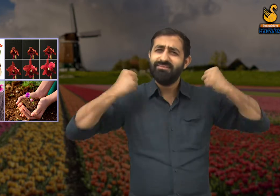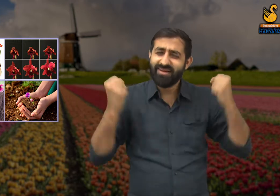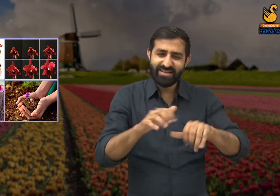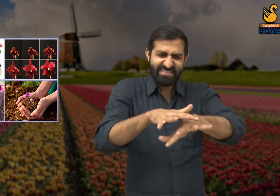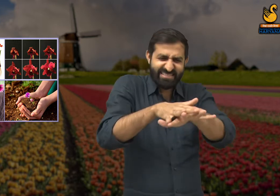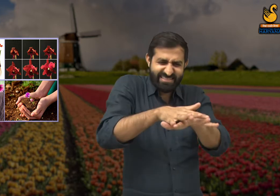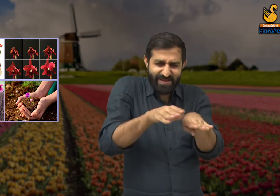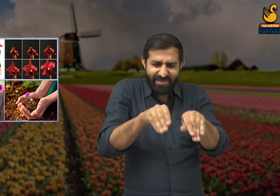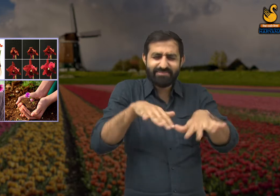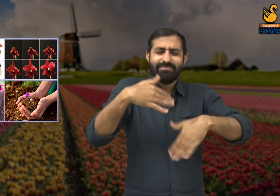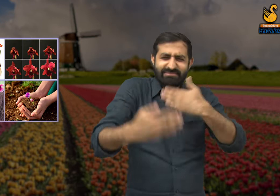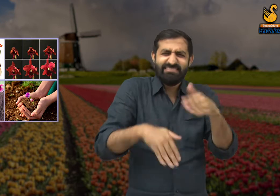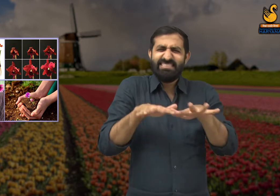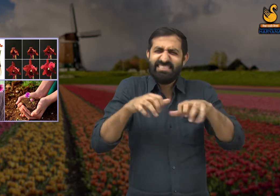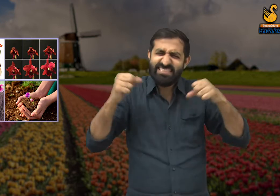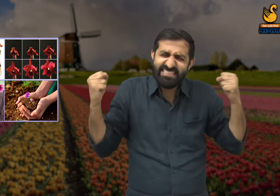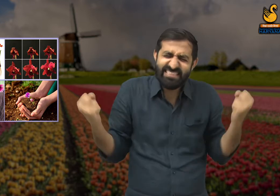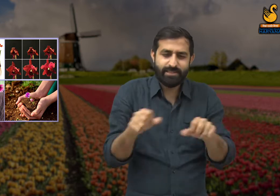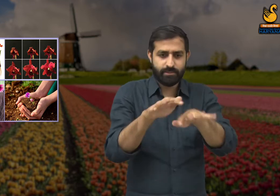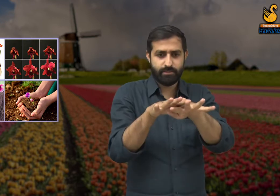फिर धीरे-धीरे सभी चीजों को सहते हुए,